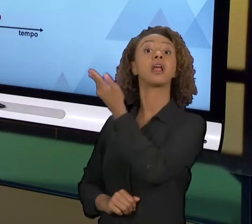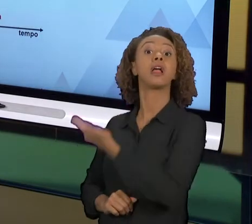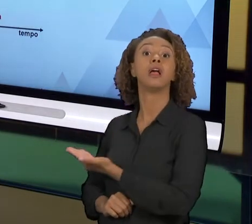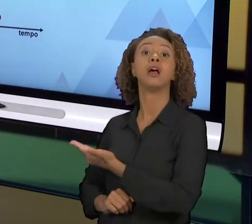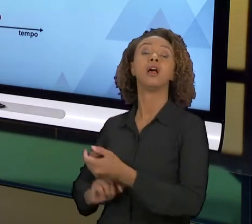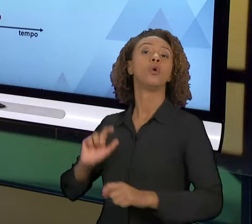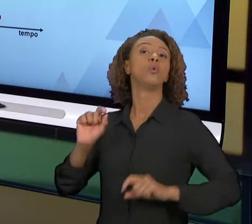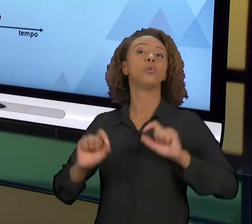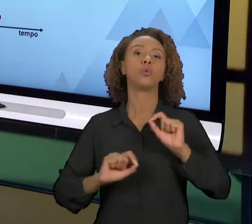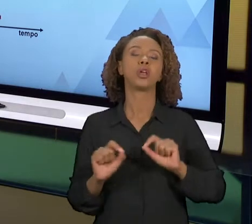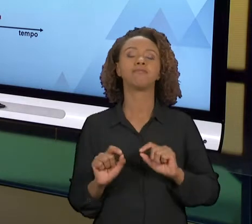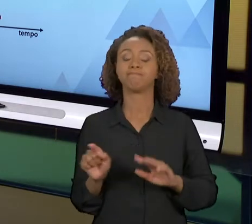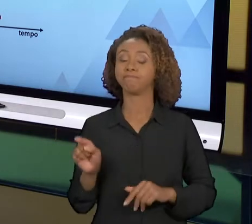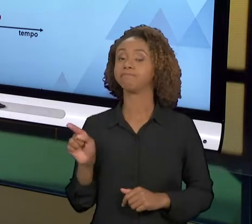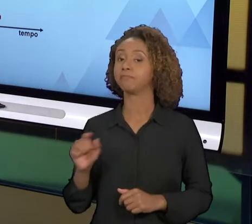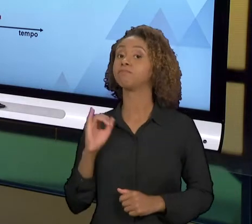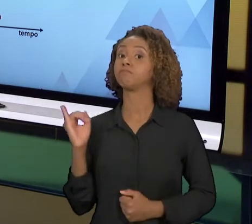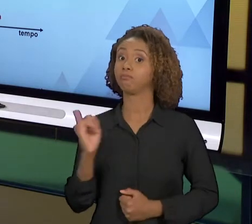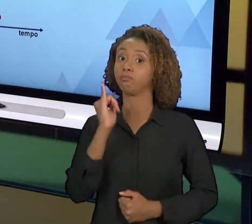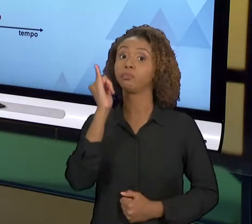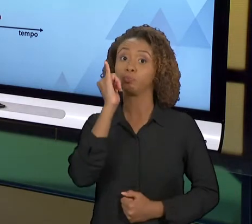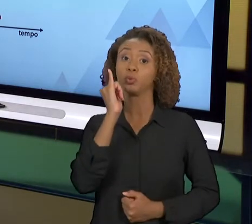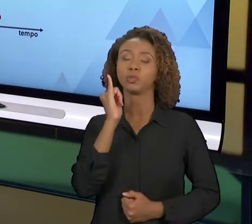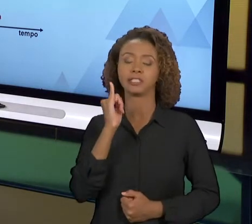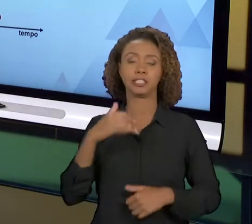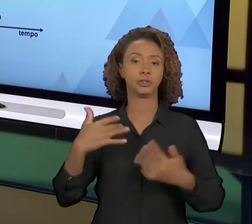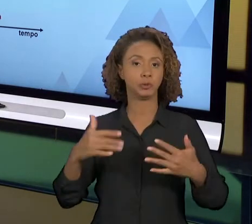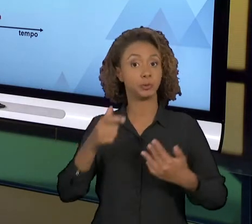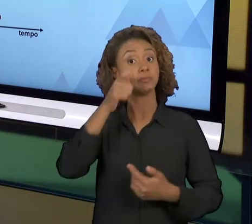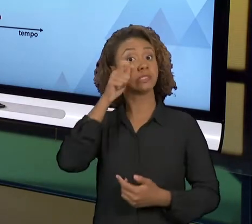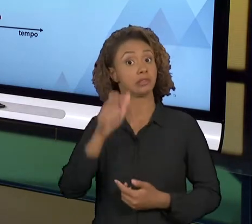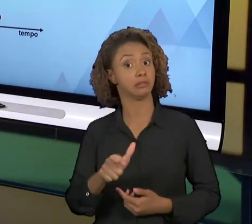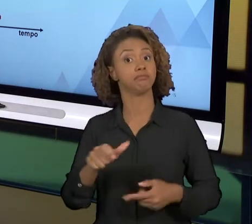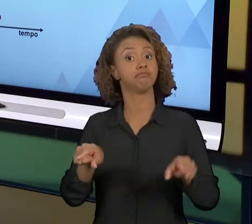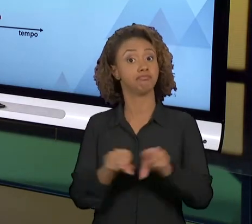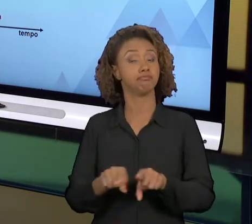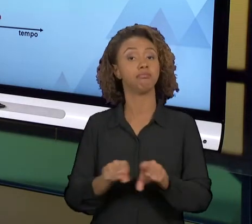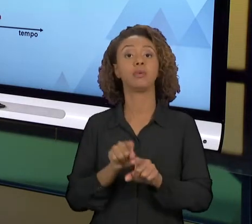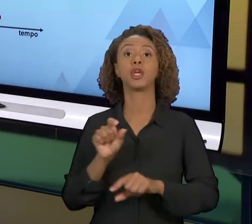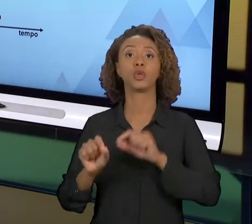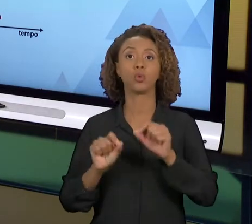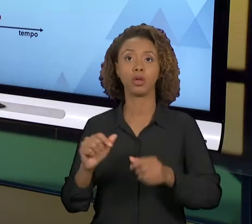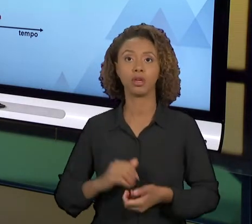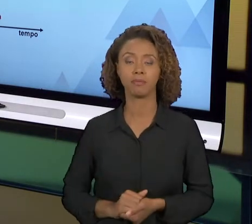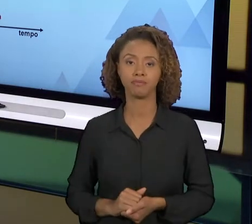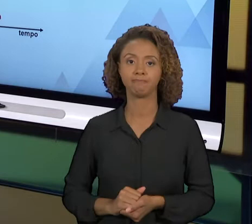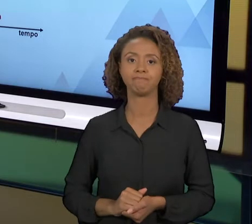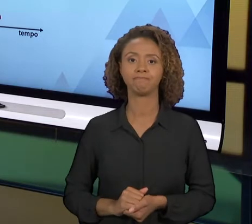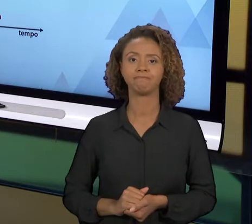QUESTÃO MUITO IMPORTANTE E MUITO INTERESSANTE, QUE É A MELHORIA CONTÍNUA VERSUS REENGENHARIA.